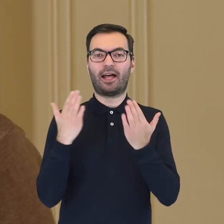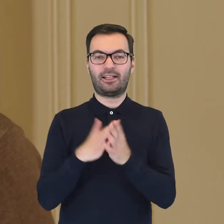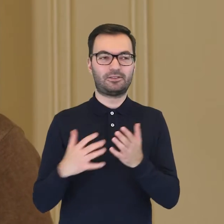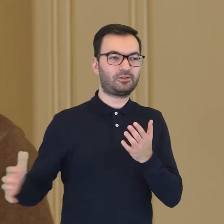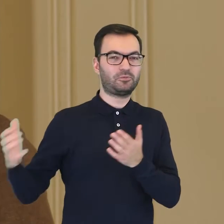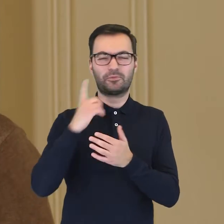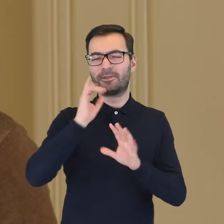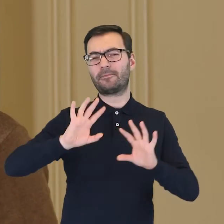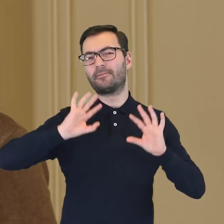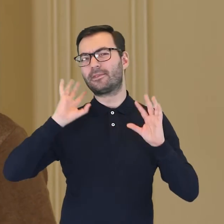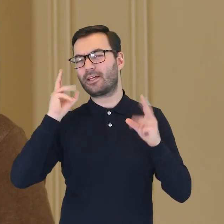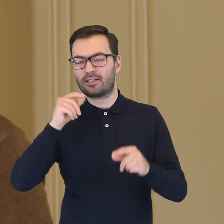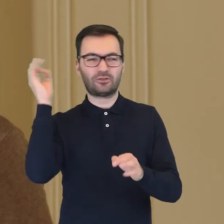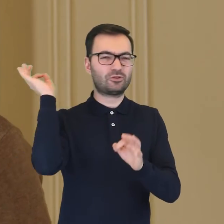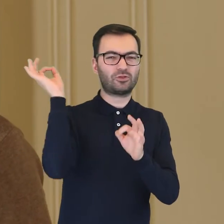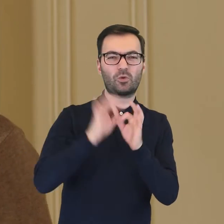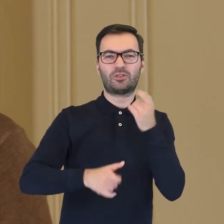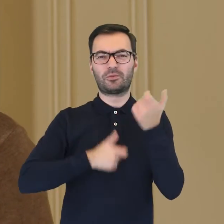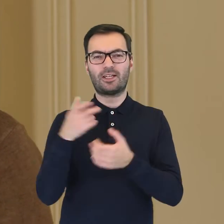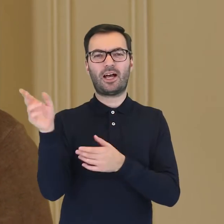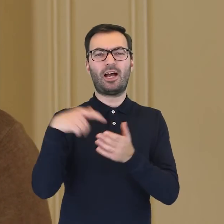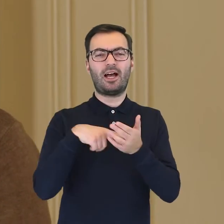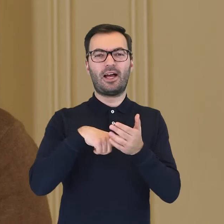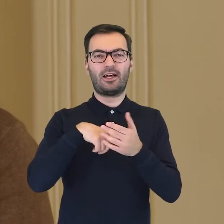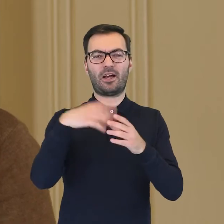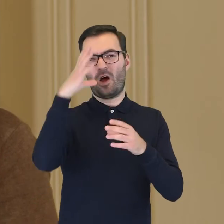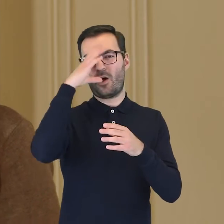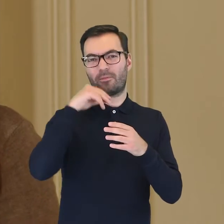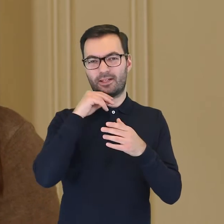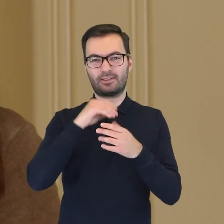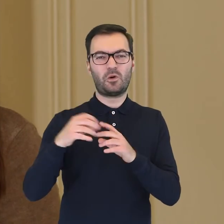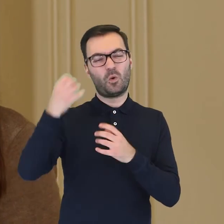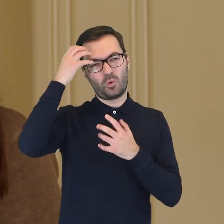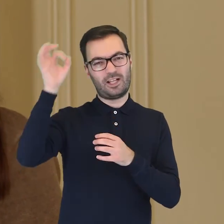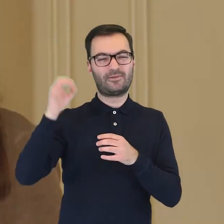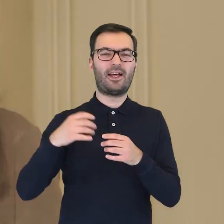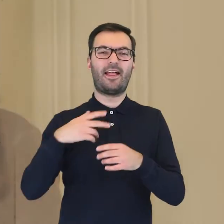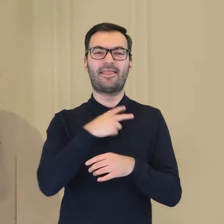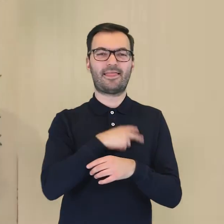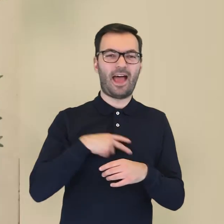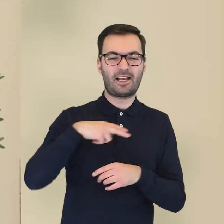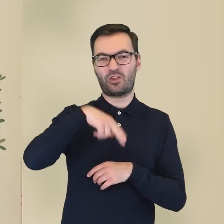jednych z najbardziej kunsztownych i dokładnie wykonanych ilustracji flory Królestwa Danii i Norwegii,